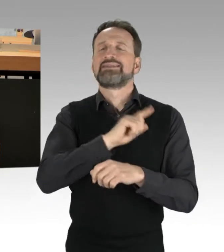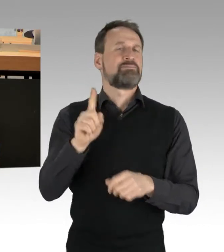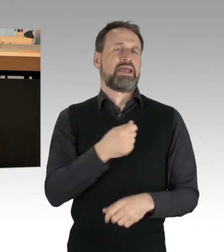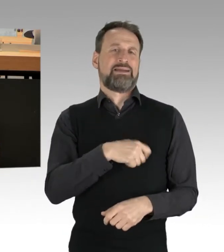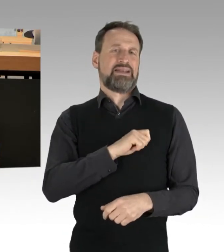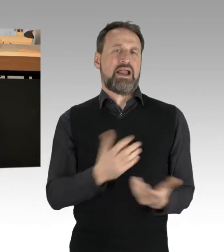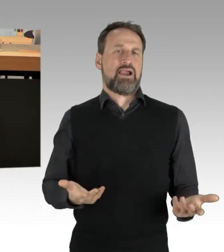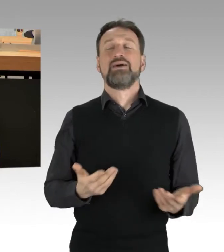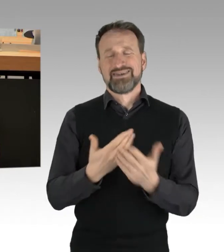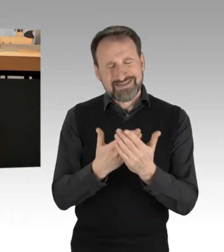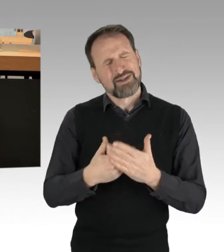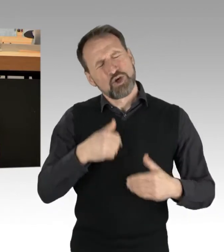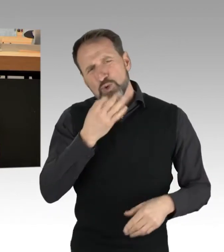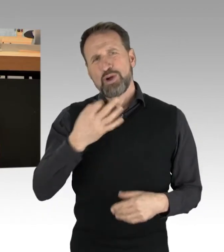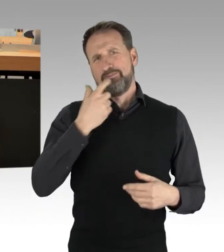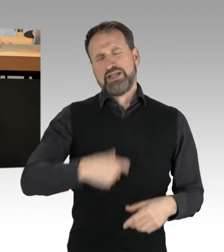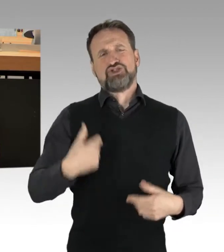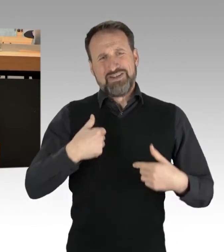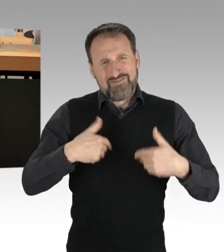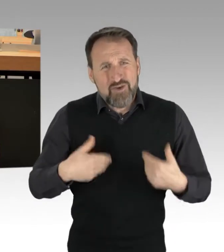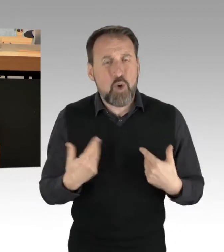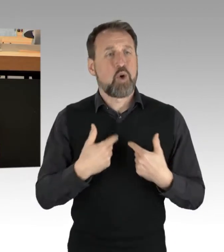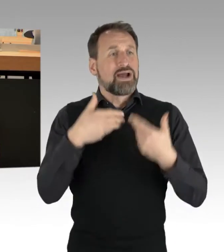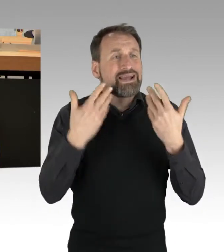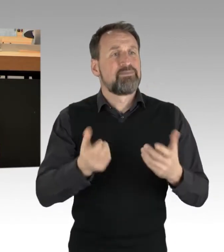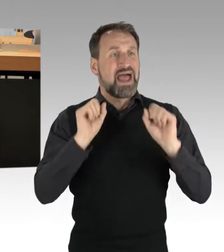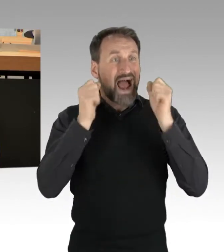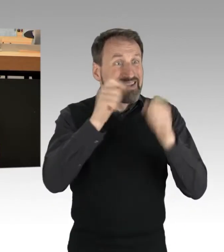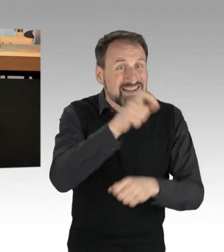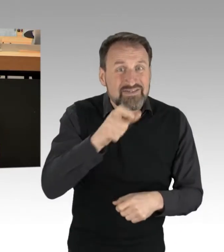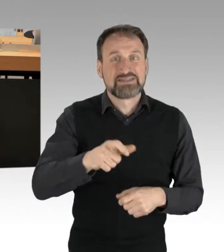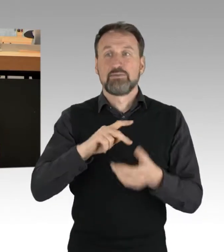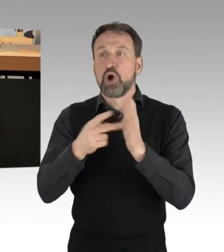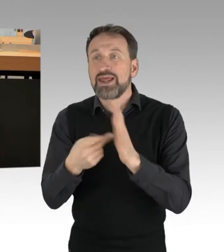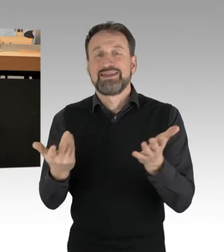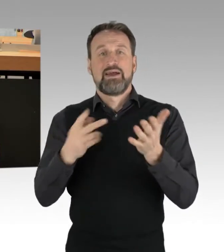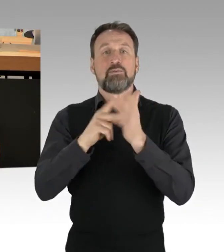PolitikerInnen und Regierungen gibt, die jetzt endlich anpacken. (Präsidium) Herr Kollege, ich darf Sie jetzt fragen,